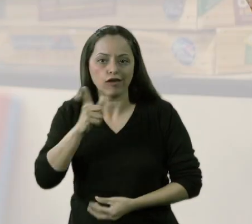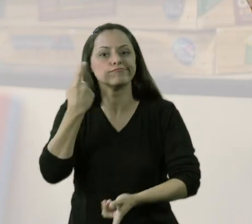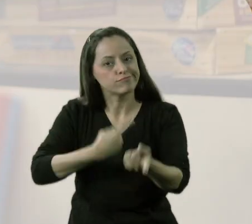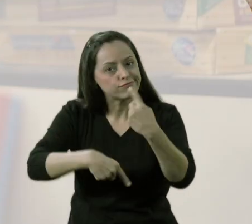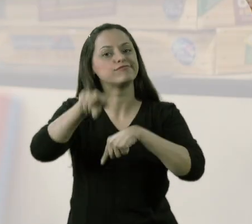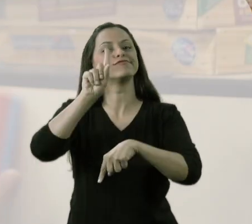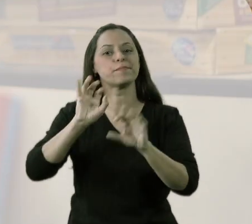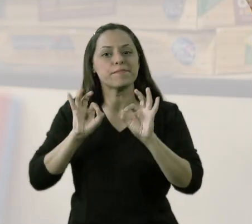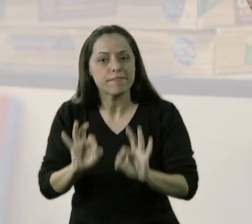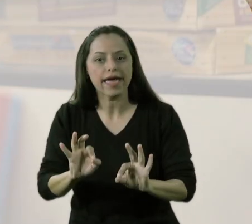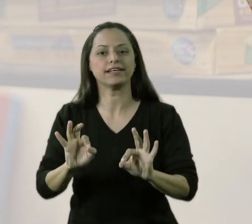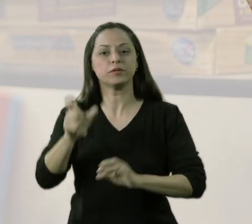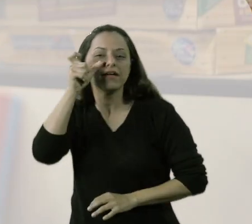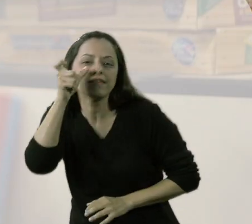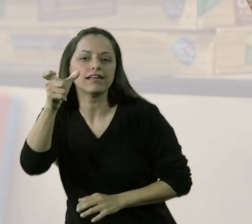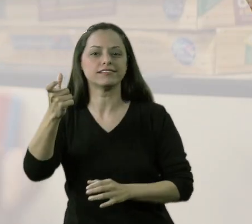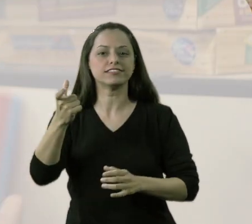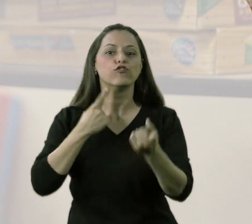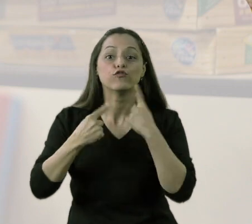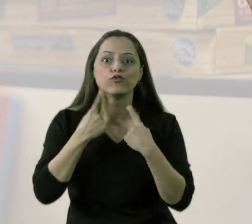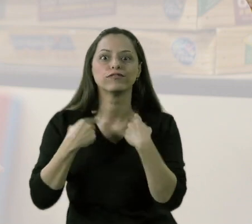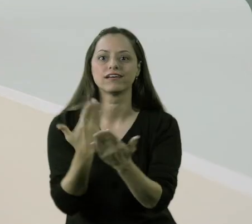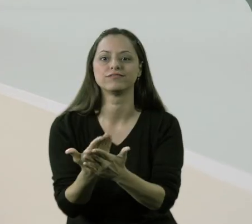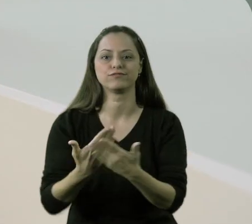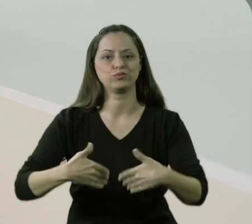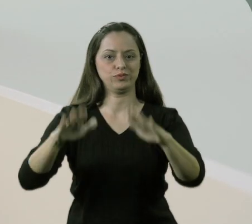Para que esses meninos comecem a ter mais interesse, ter mais motivação.